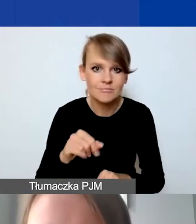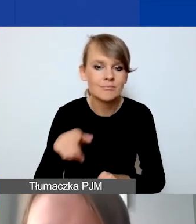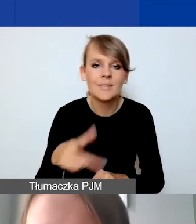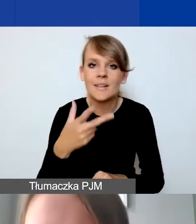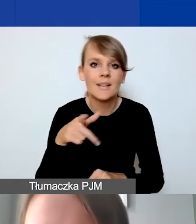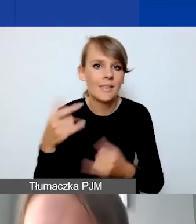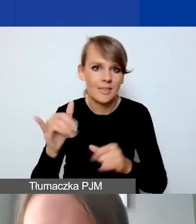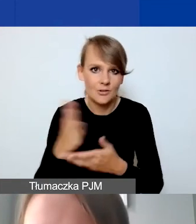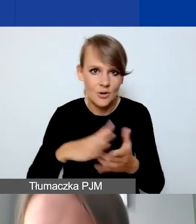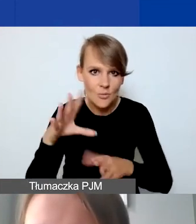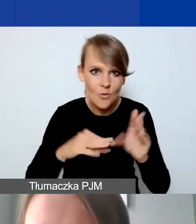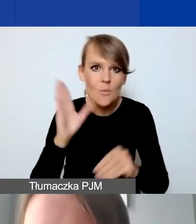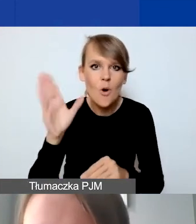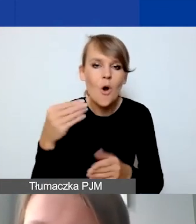koszty partnerstwa szacuje tylko tutaj.